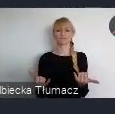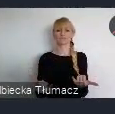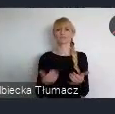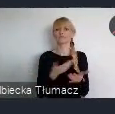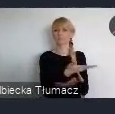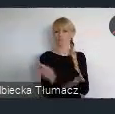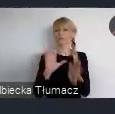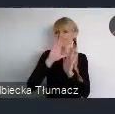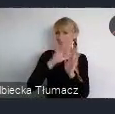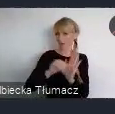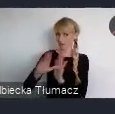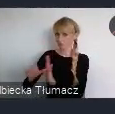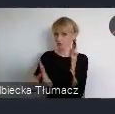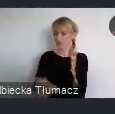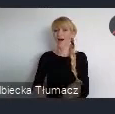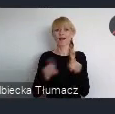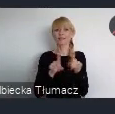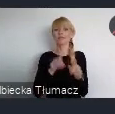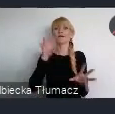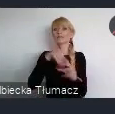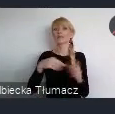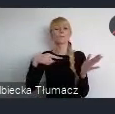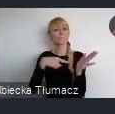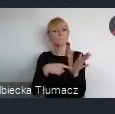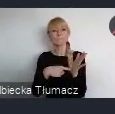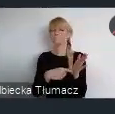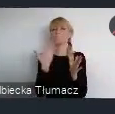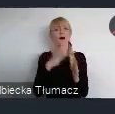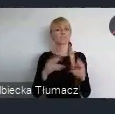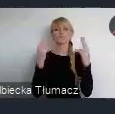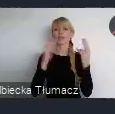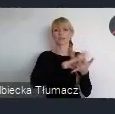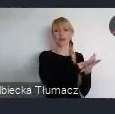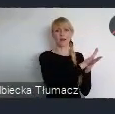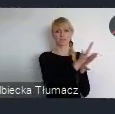Ale również podkreśla transformacje w kierunku miast sprawiedliwych